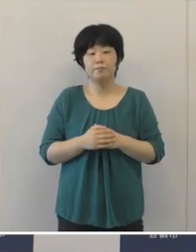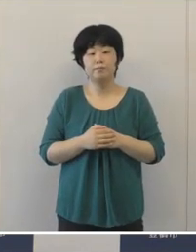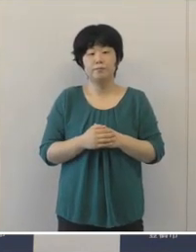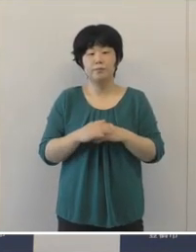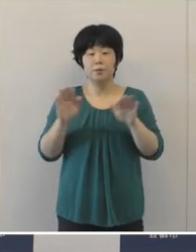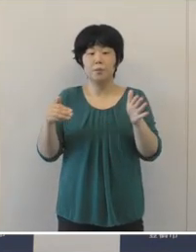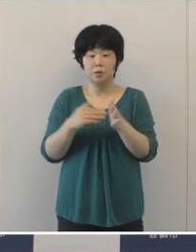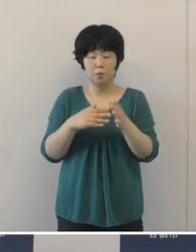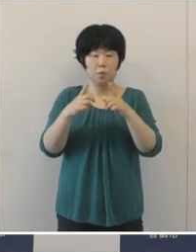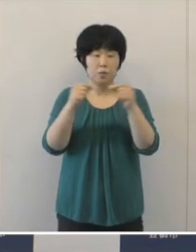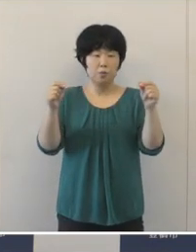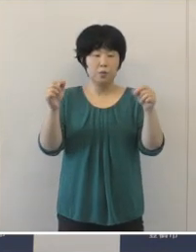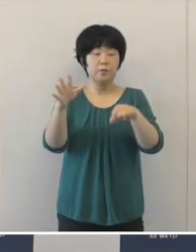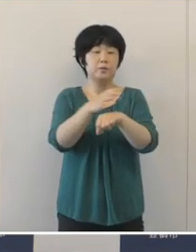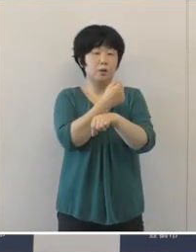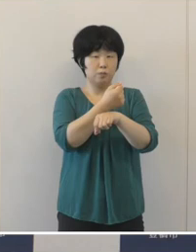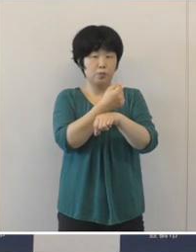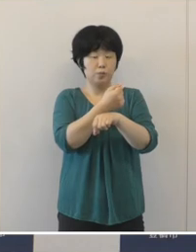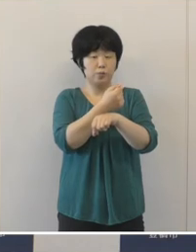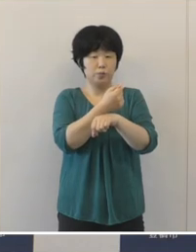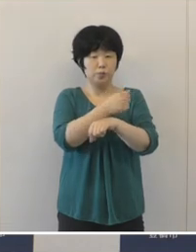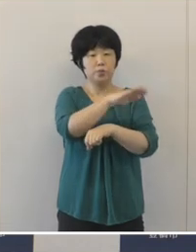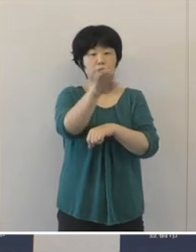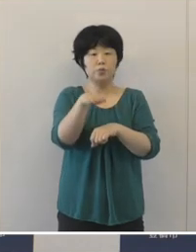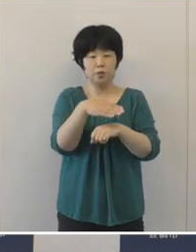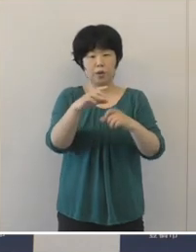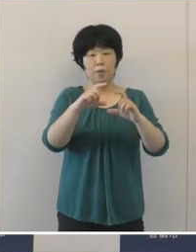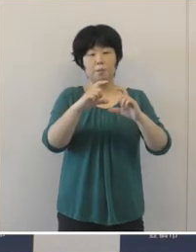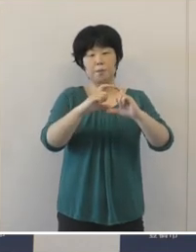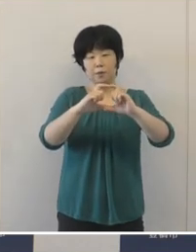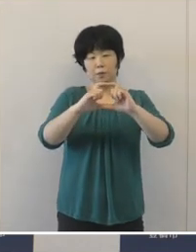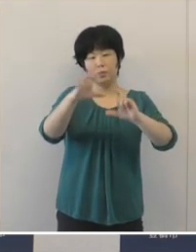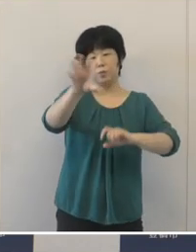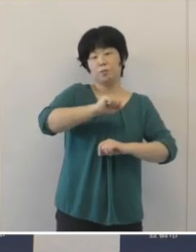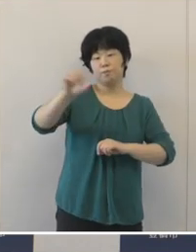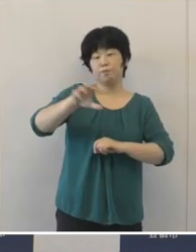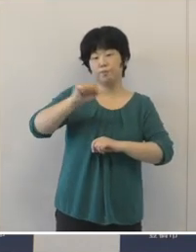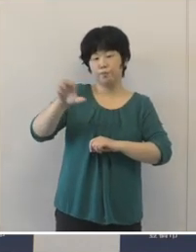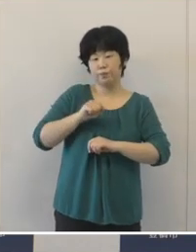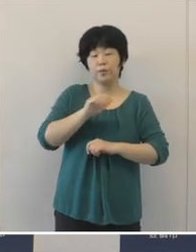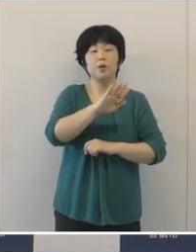すでに日本人選手がメダルを獲得しております。